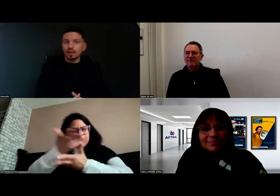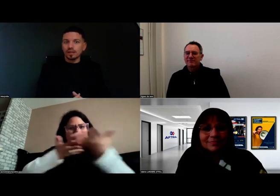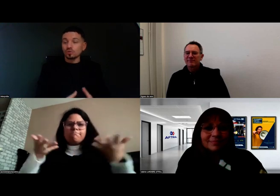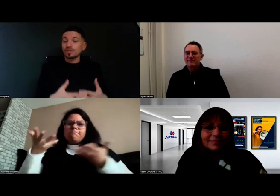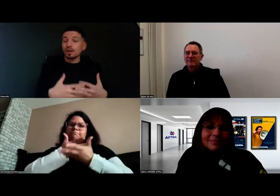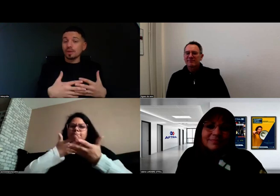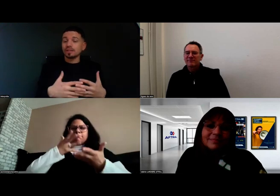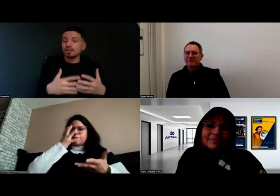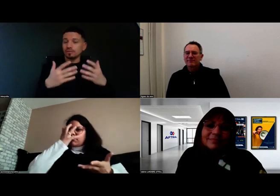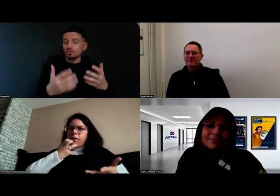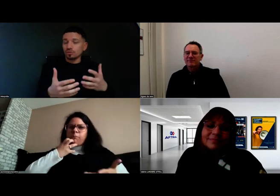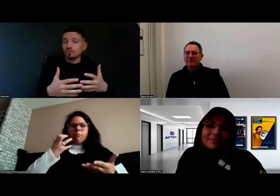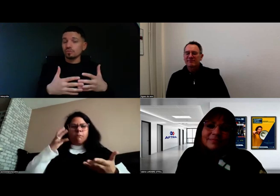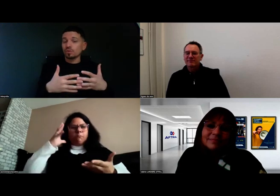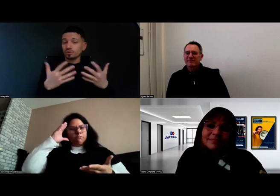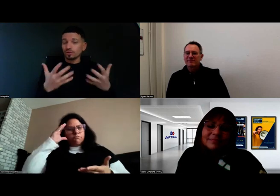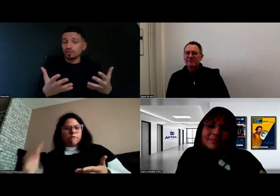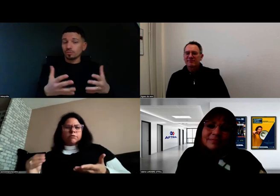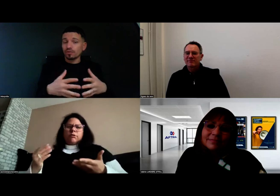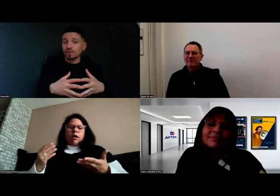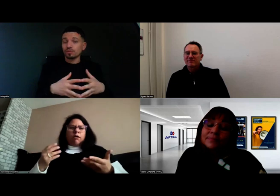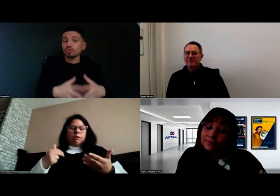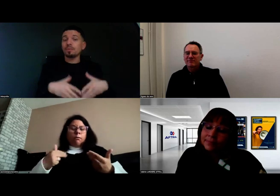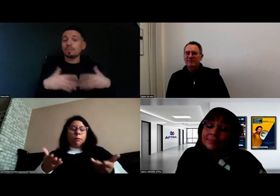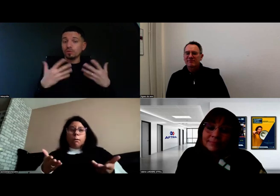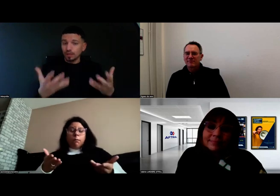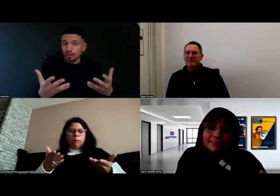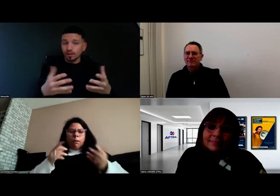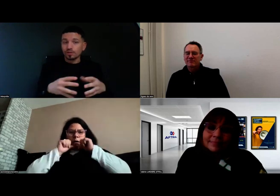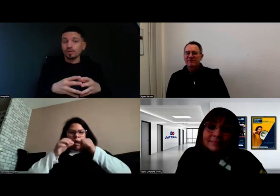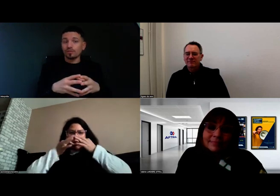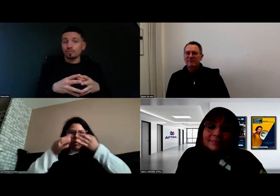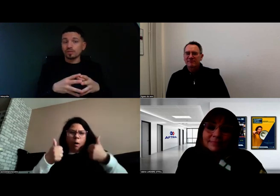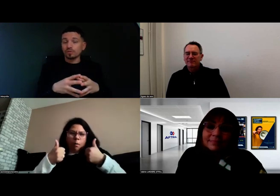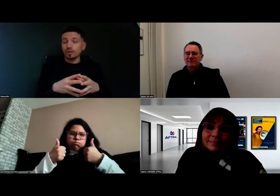Ça m'a permis de me concentrer sur ma formation, de m'épanouir dans ma formation,